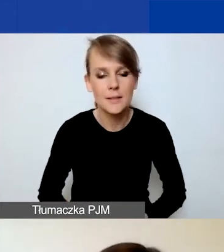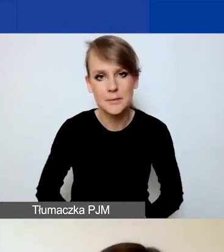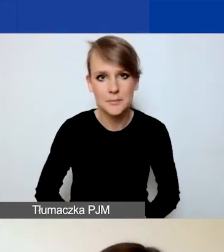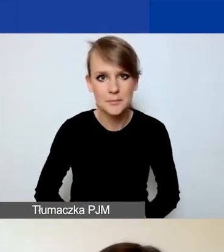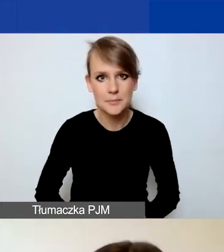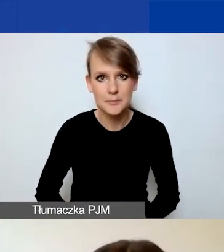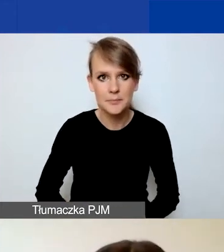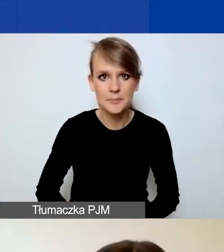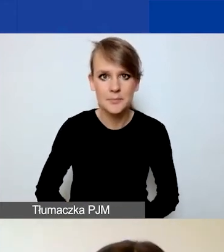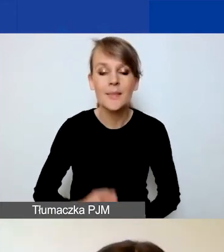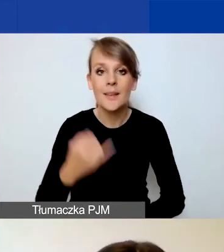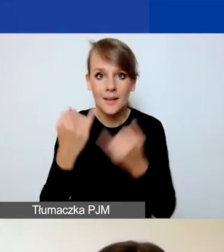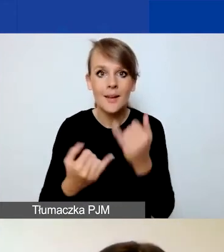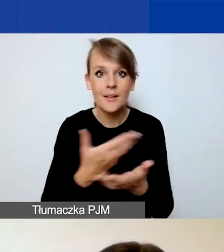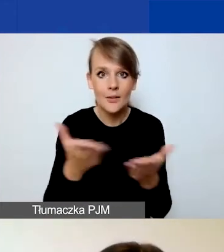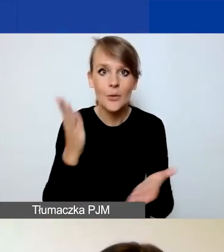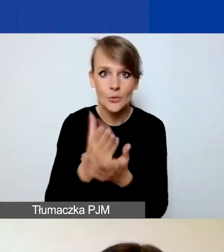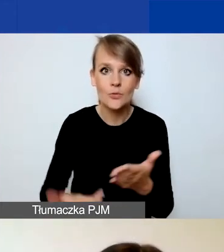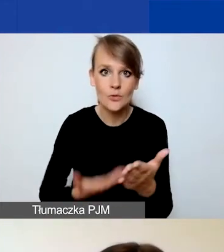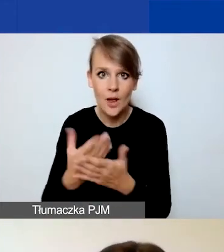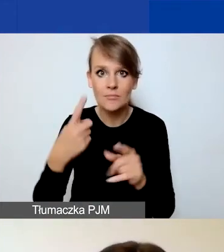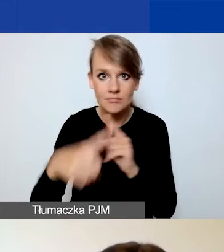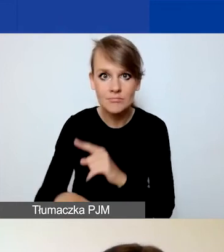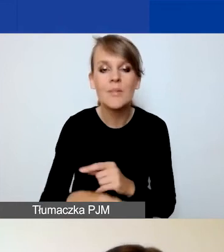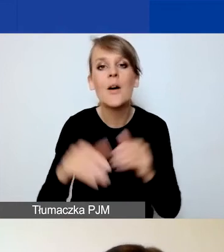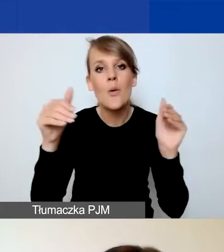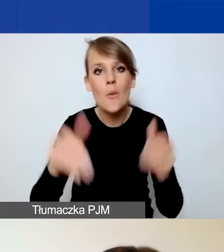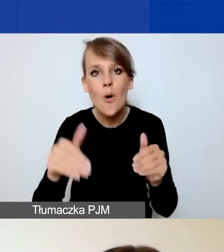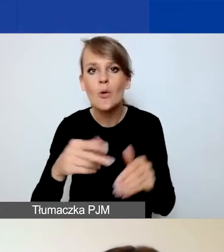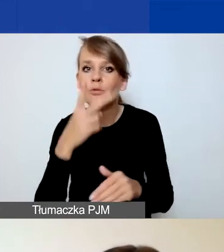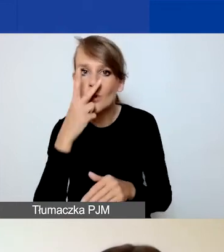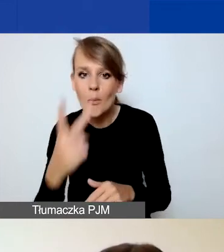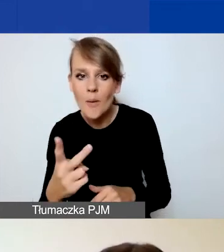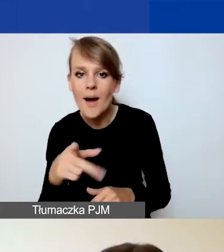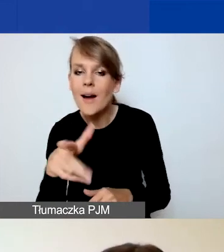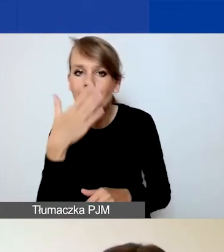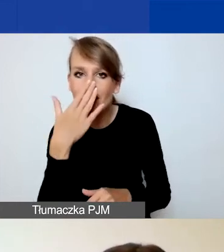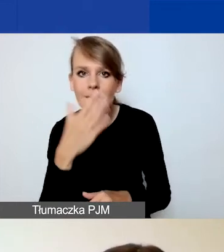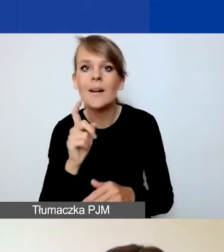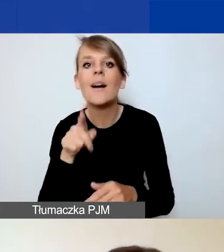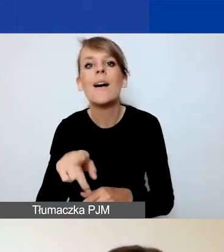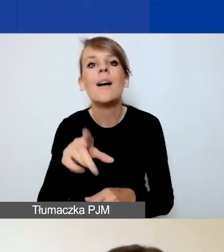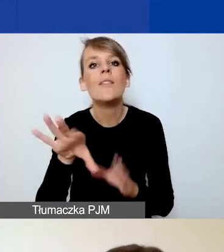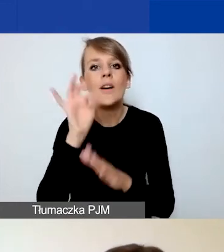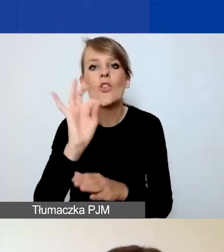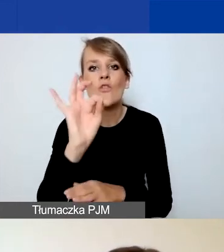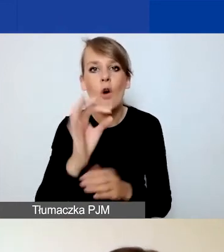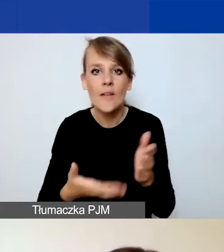Jeżeli już złożycie państwo wniosek, to możecie podejrzeć, klikając na "Twoje wnioski" i przycisk "Zobacz".